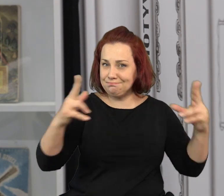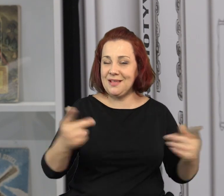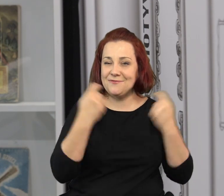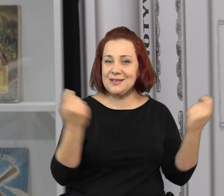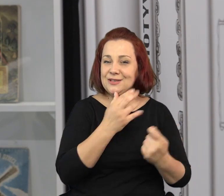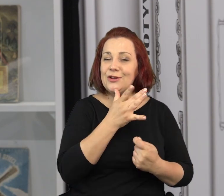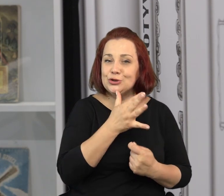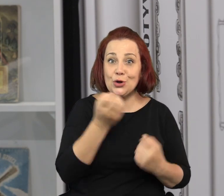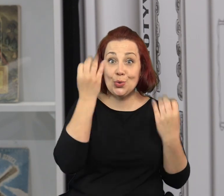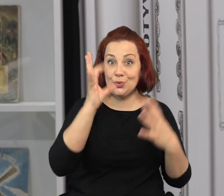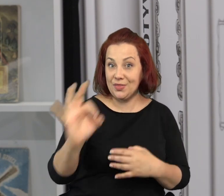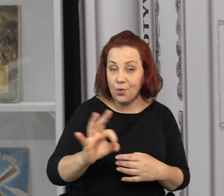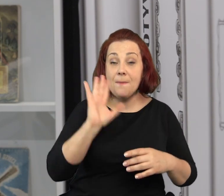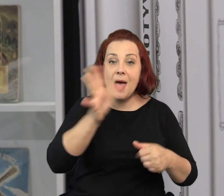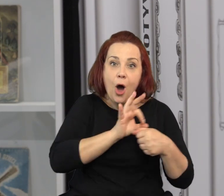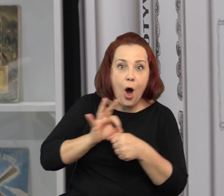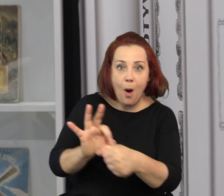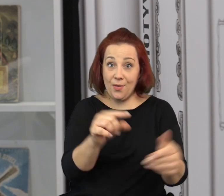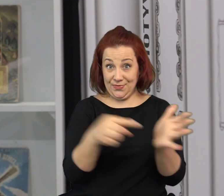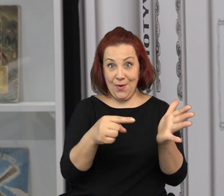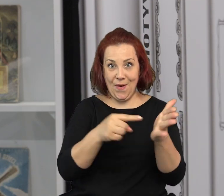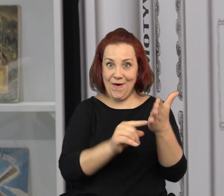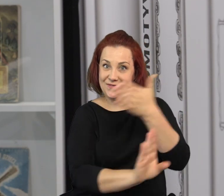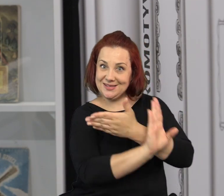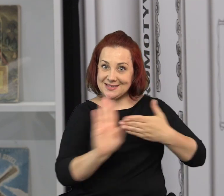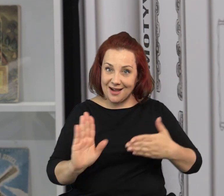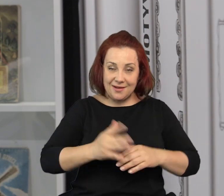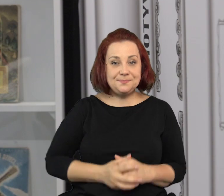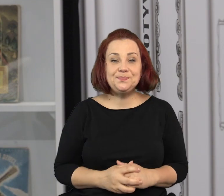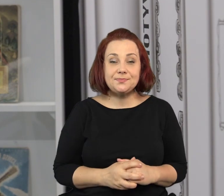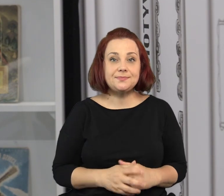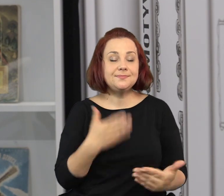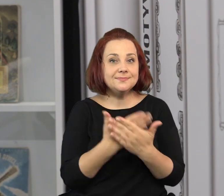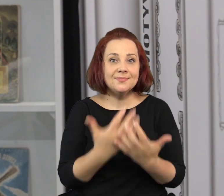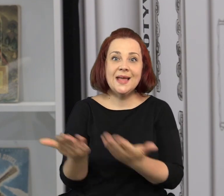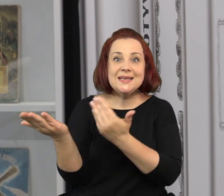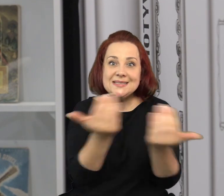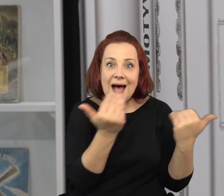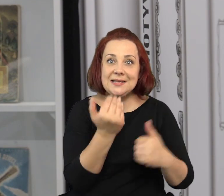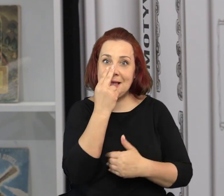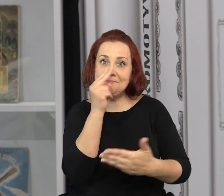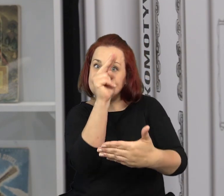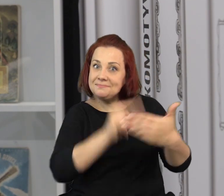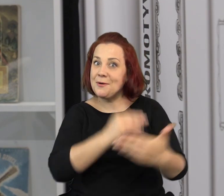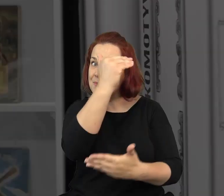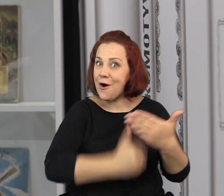Między innymi przez kilka dni w czasie Festiwalu Kultury Żydowskiej będziemy oprowadzać właśnie po tej wystawie.